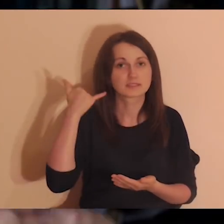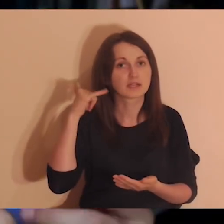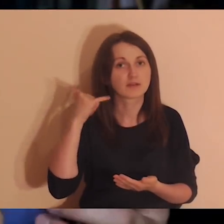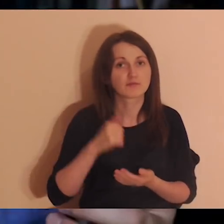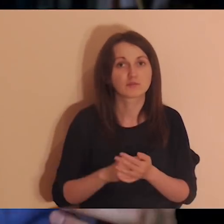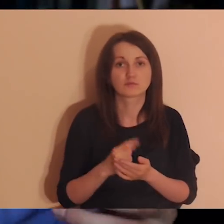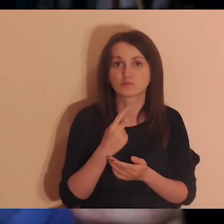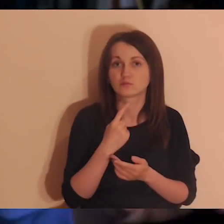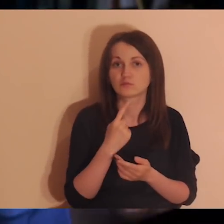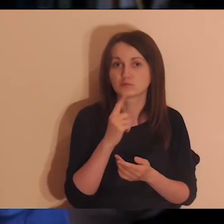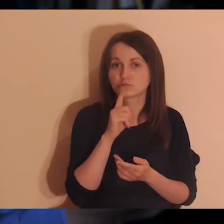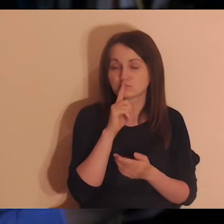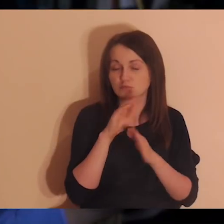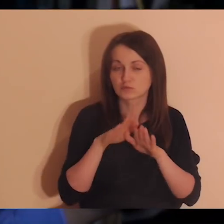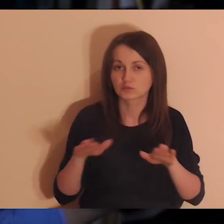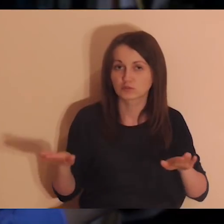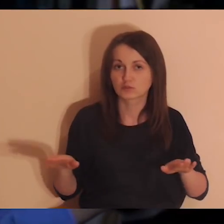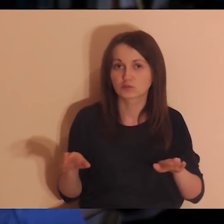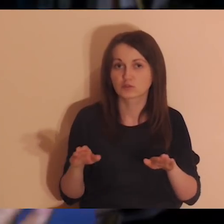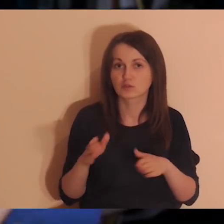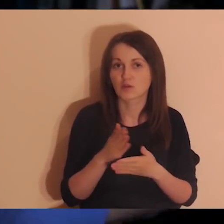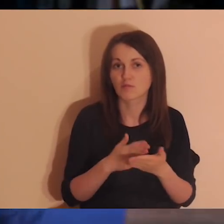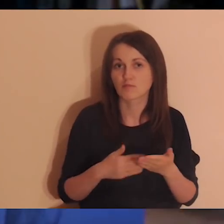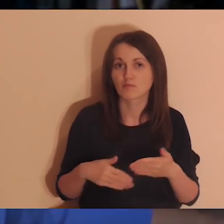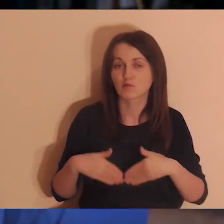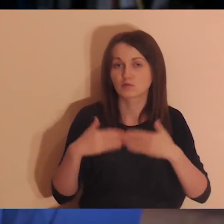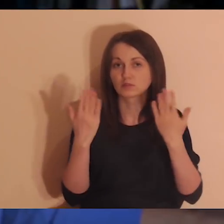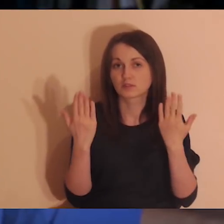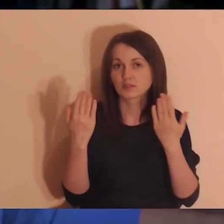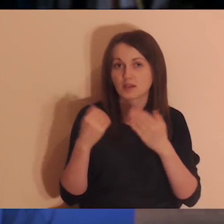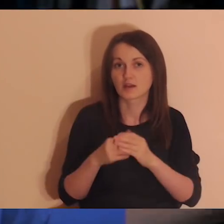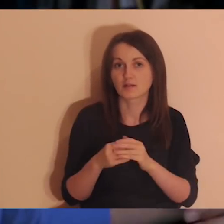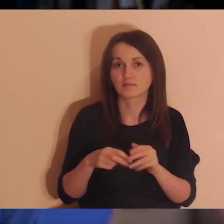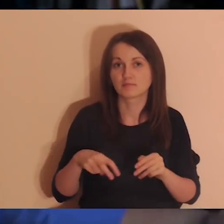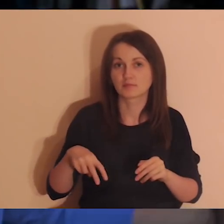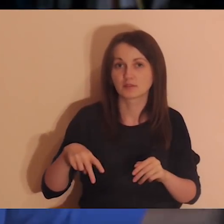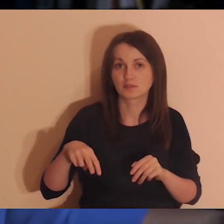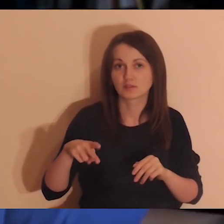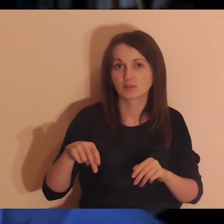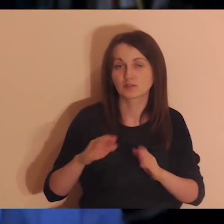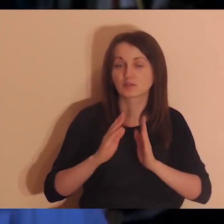duże oddzielenie od rzeczywistości, idziesz i modlisz się.